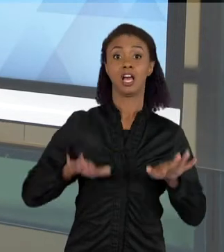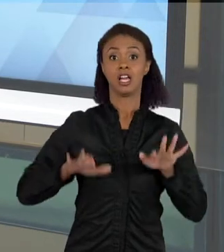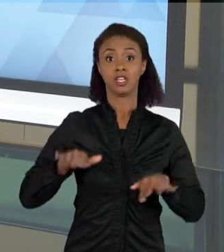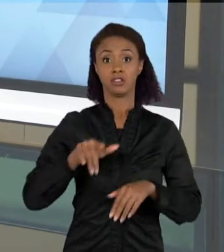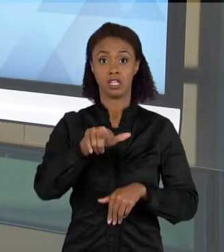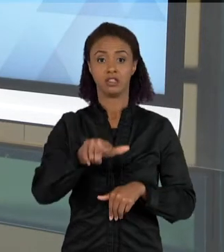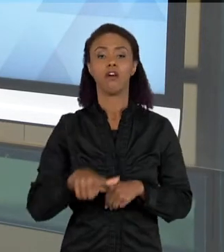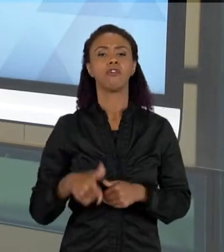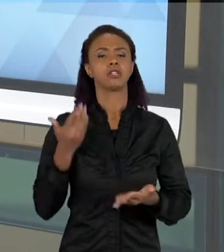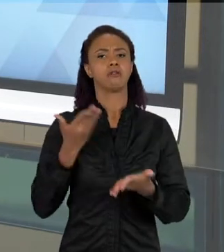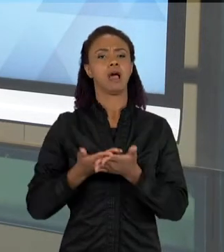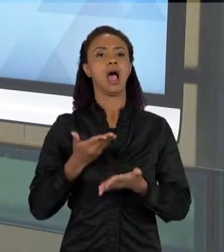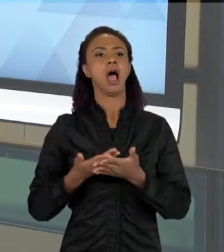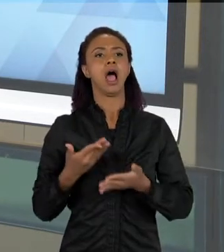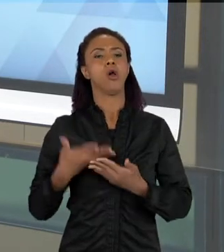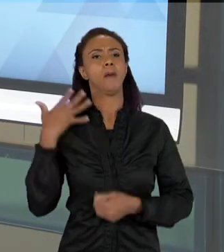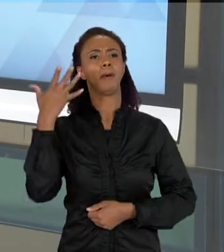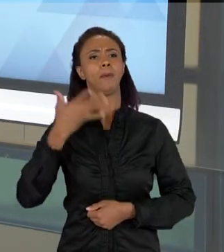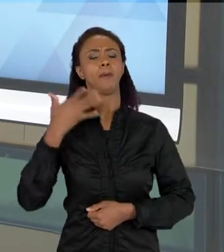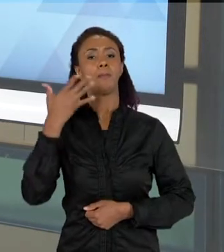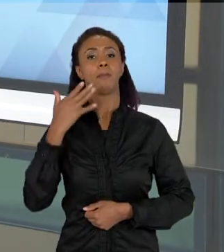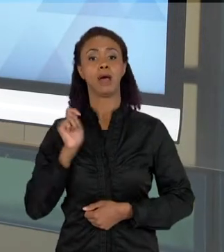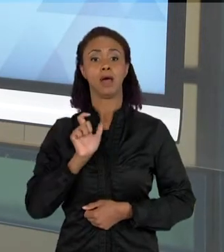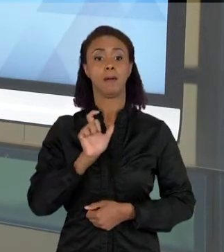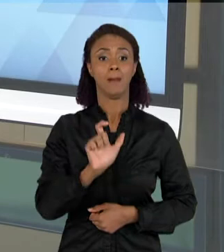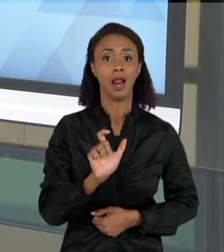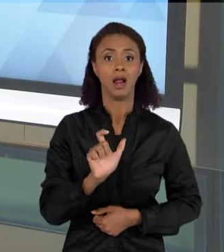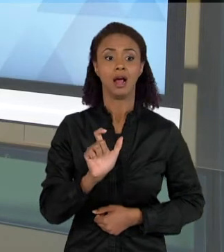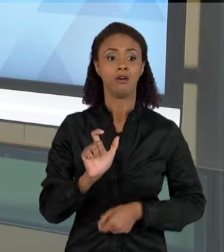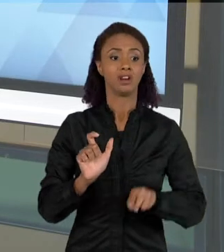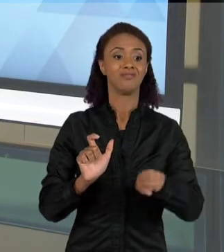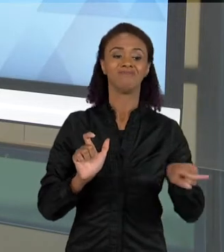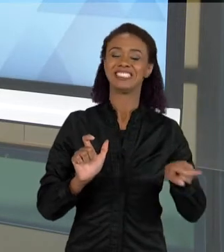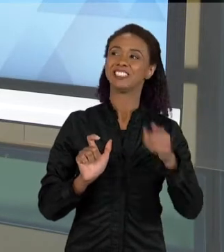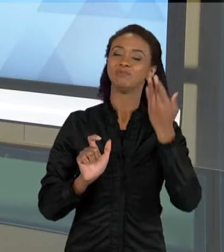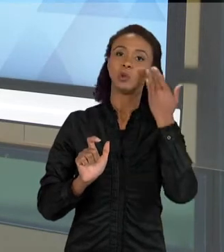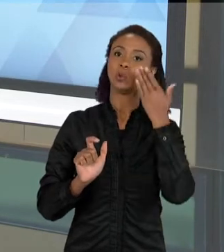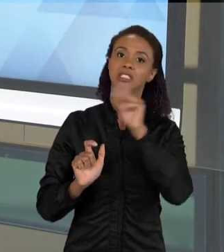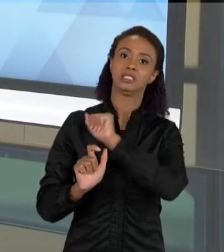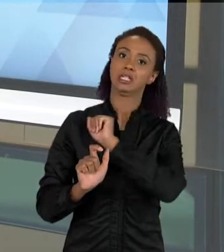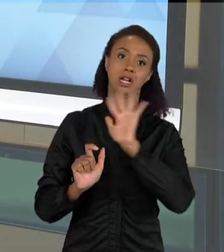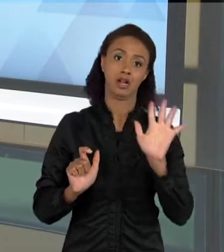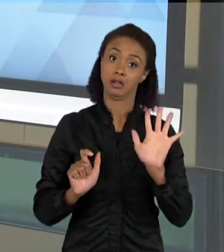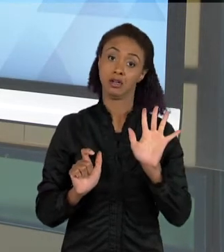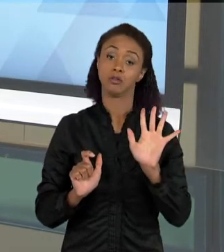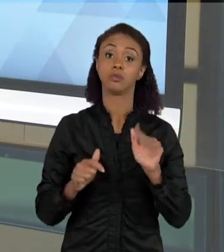AULA TEM A COMPREENSÃO QUE VOCÊ GOSTARIA QUE AS PALAVRAS TIVESSEM, ENTÃO SE A PALAVRA JÁ TEM ESSA DIFICULDADE,